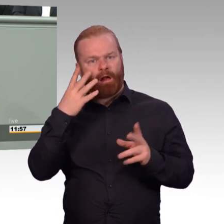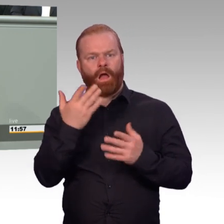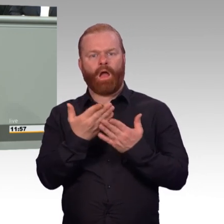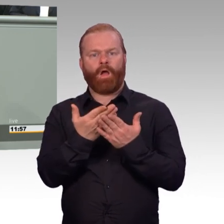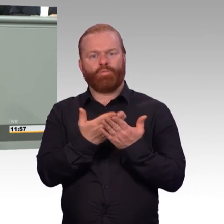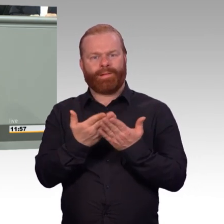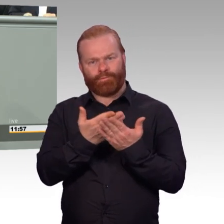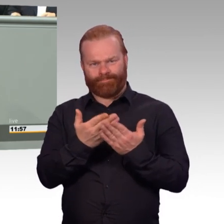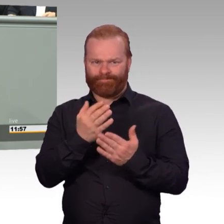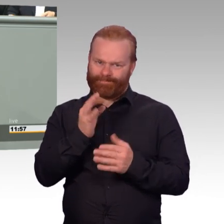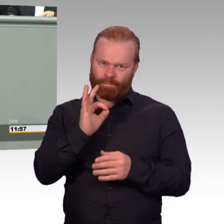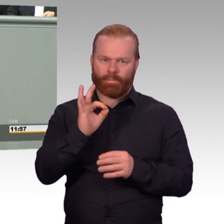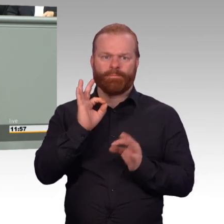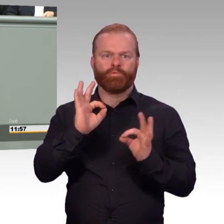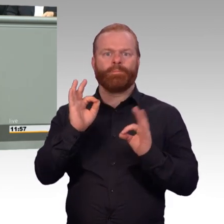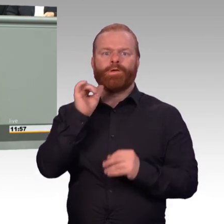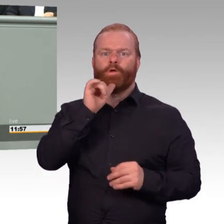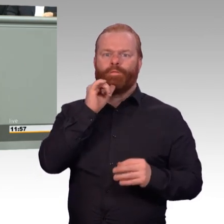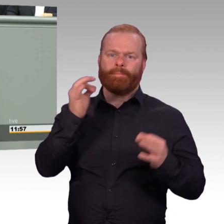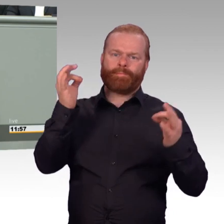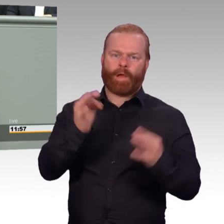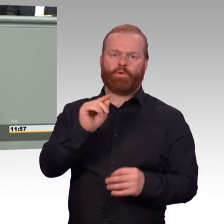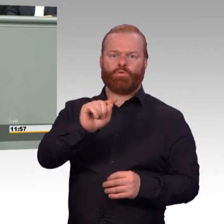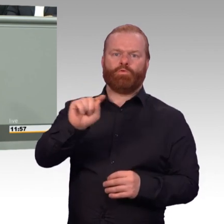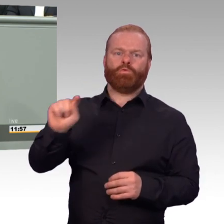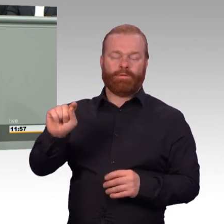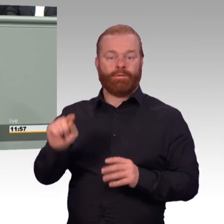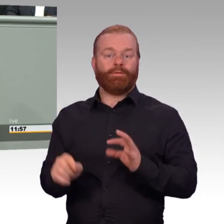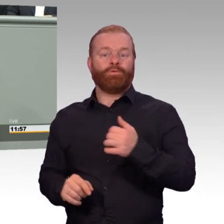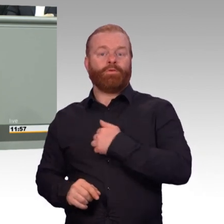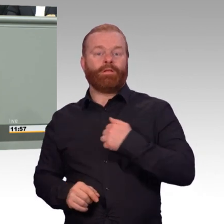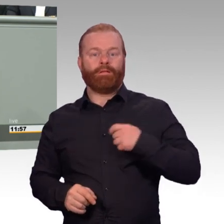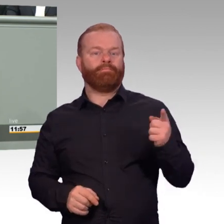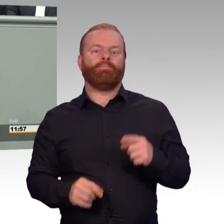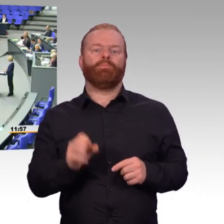Das schaffen wir jetzt ab. Das ist gut. Von diesen Maßnahmen werden profitieren über 5000 Soldatinnen und Soldaten.